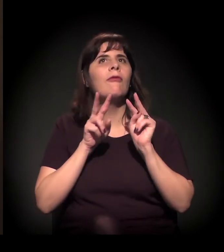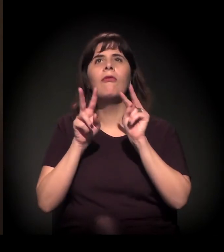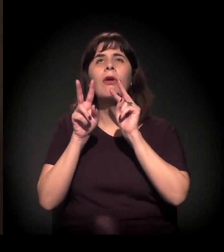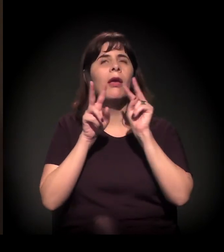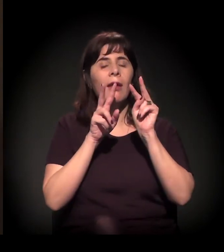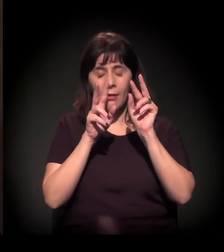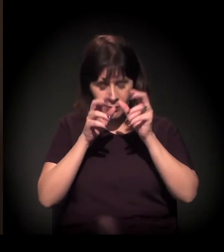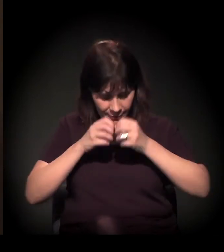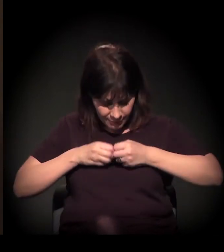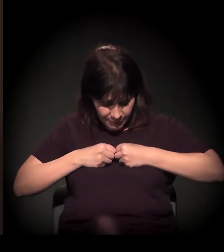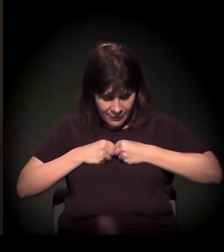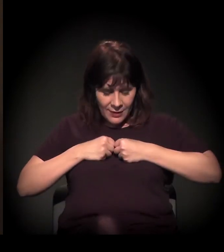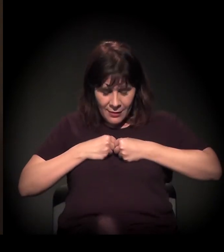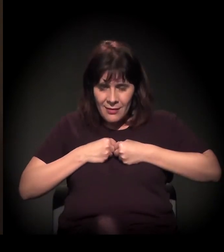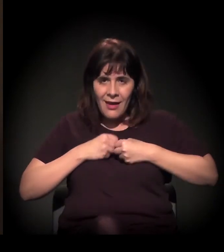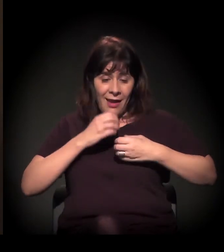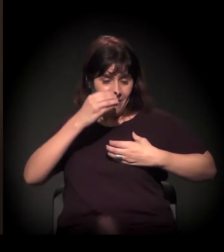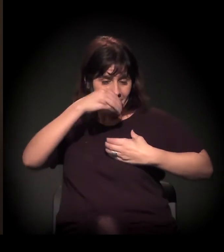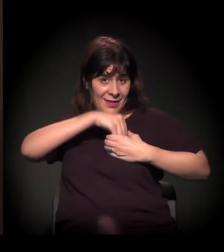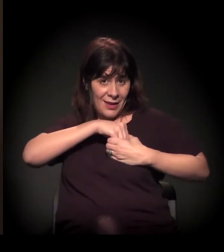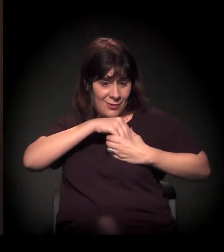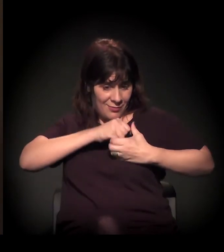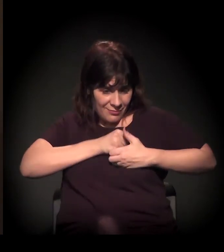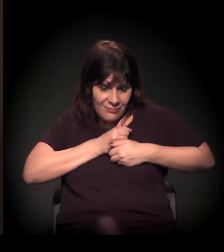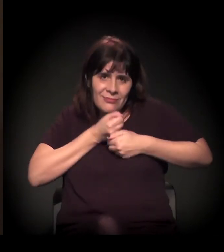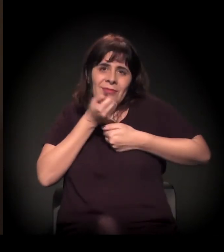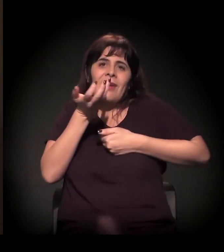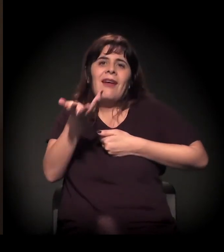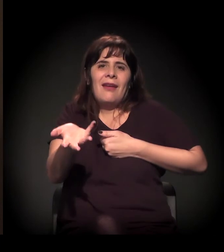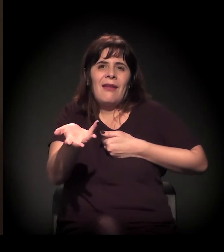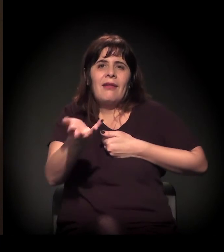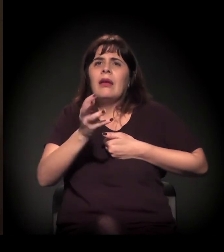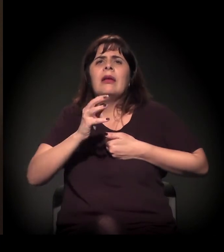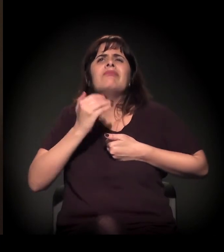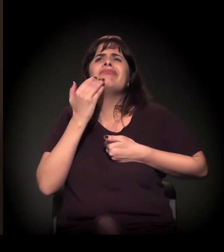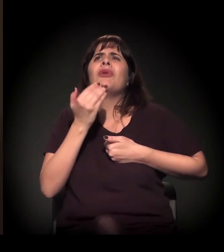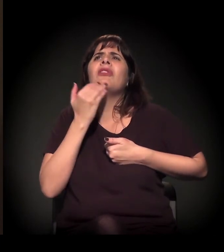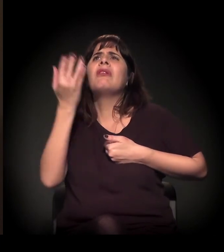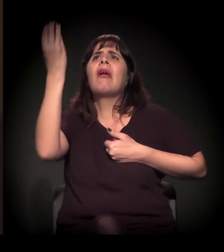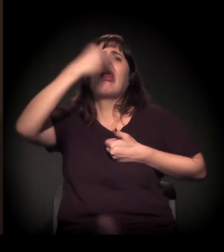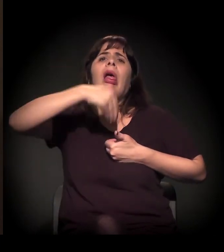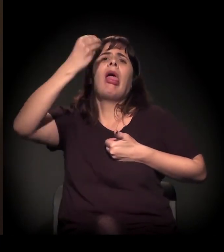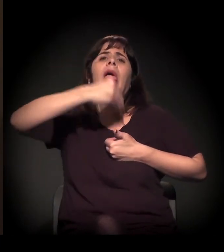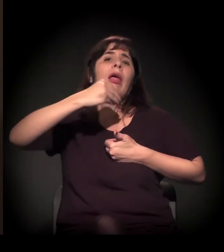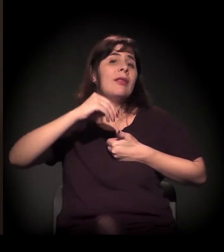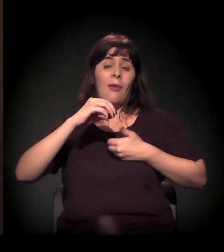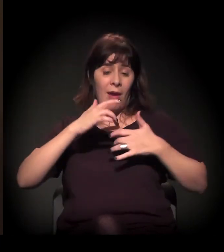Não adianta vir de lá para cá, tem que sair daqui. É daqui. É daqui que se doa.